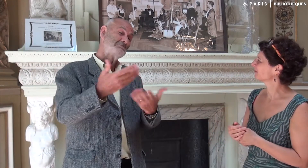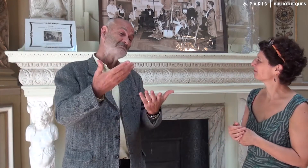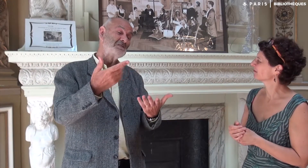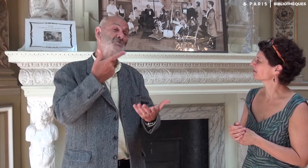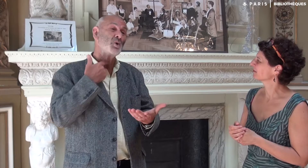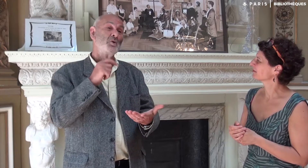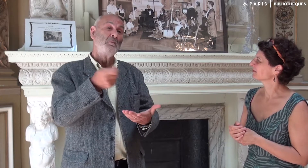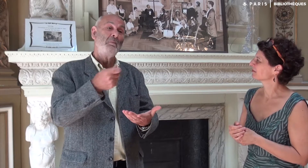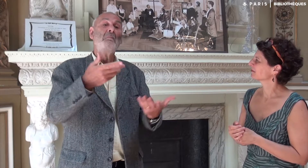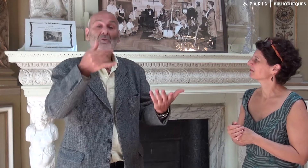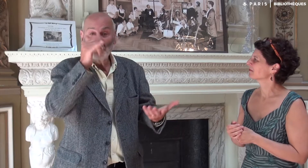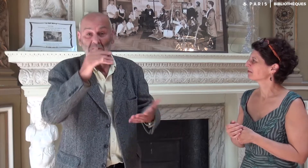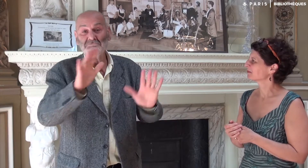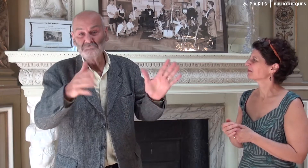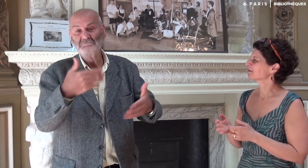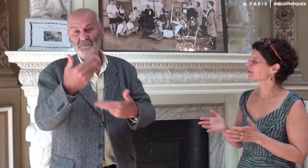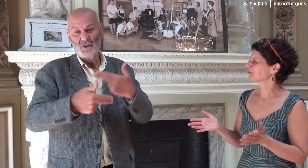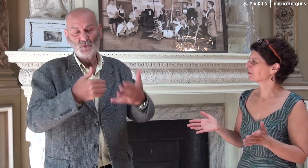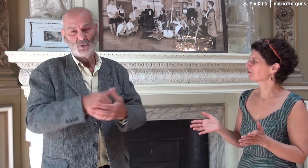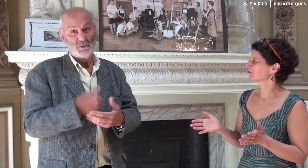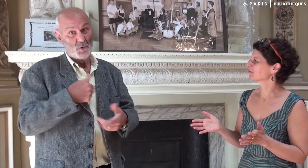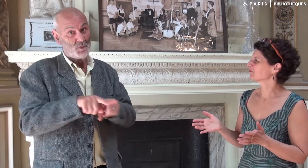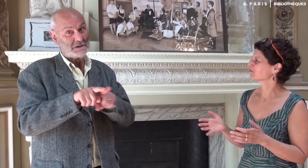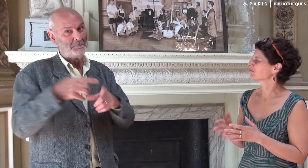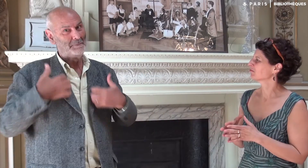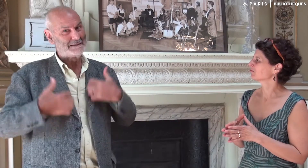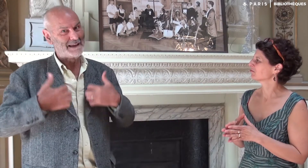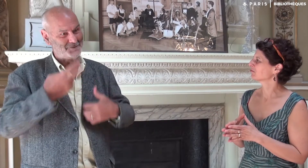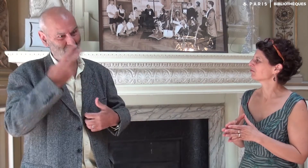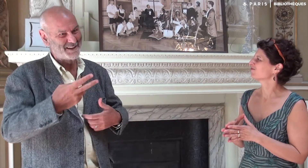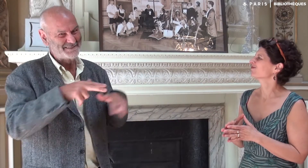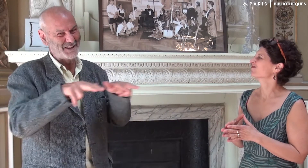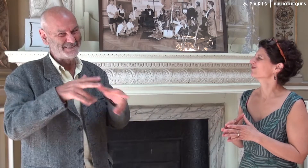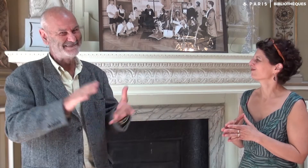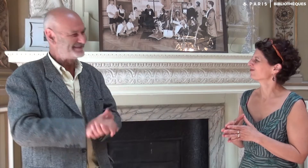elle devrait être prochainement terminée pour juin ou juillet. Moi aussi, je suis pressé de voir les vidéos.